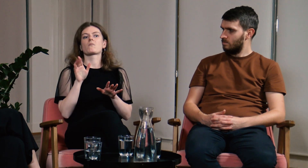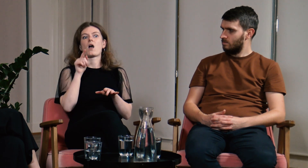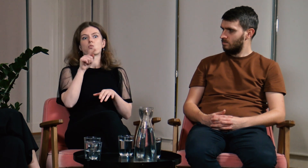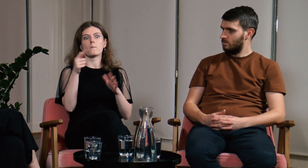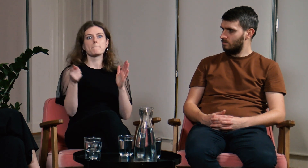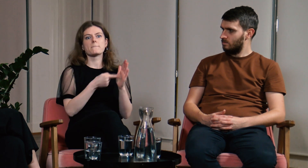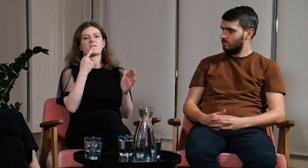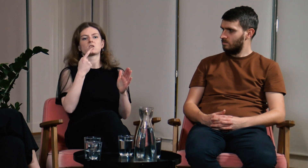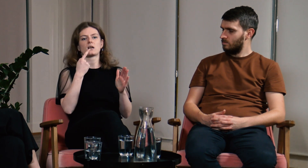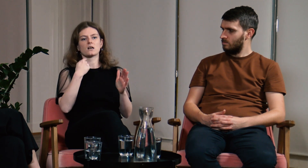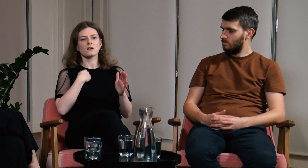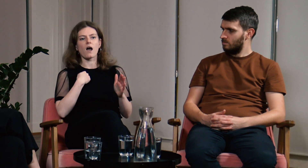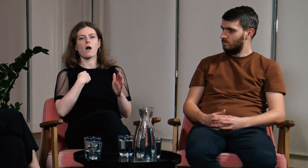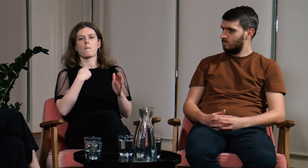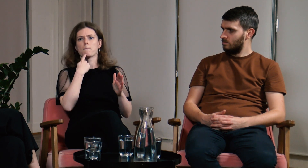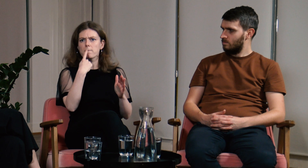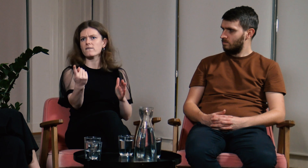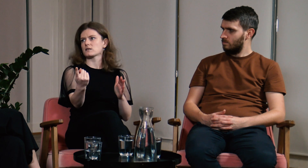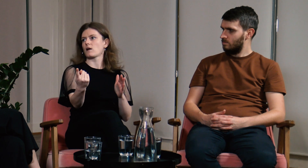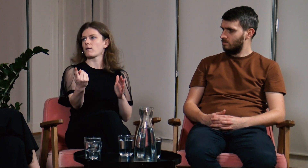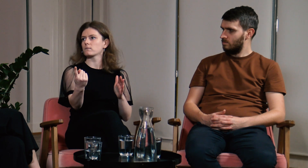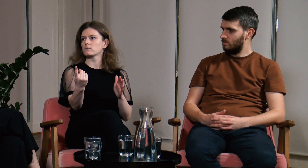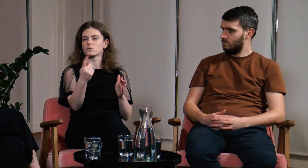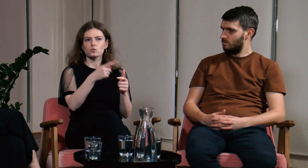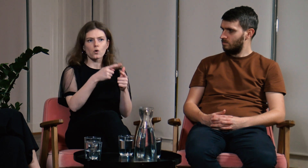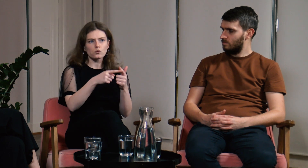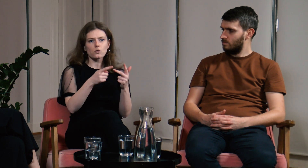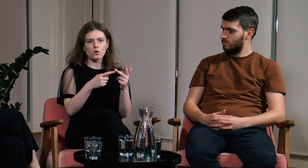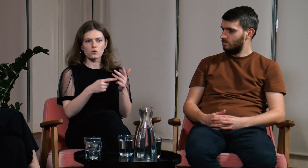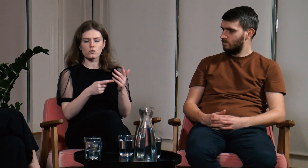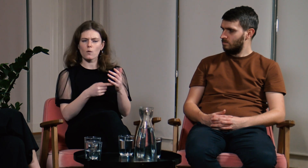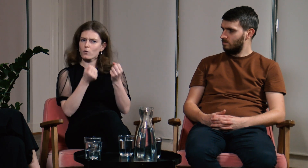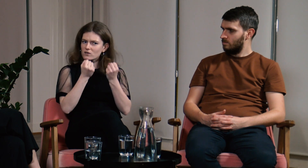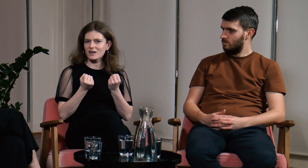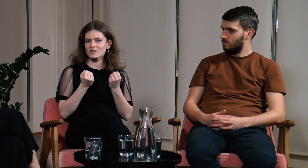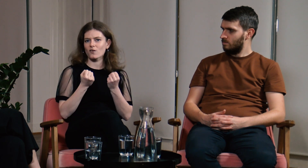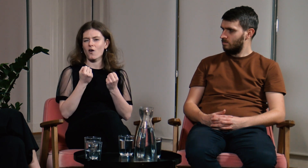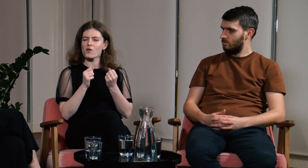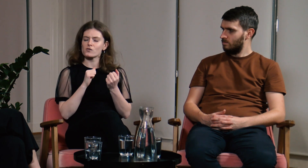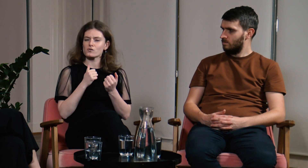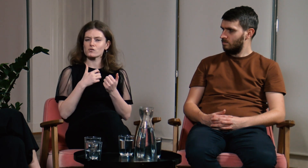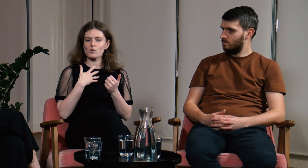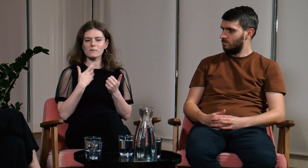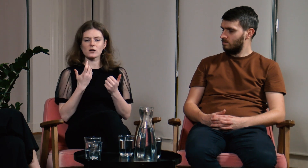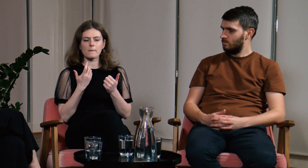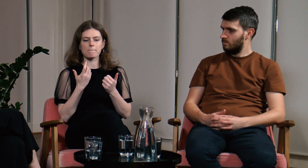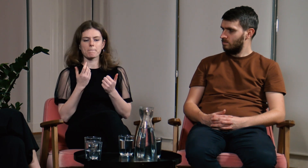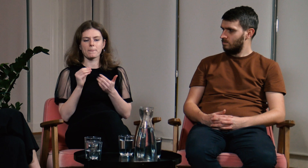To był pierwszy raz, kiedy mówiłam głośno o trudnych dla mnie doświadczeniach.